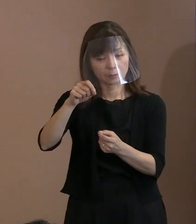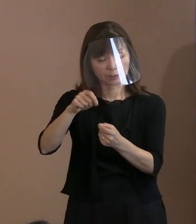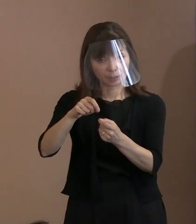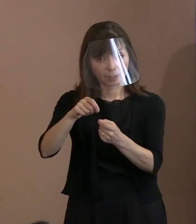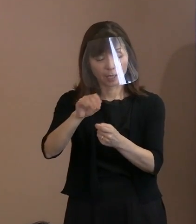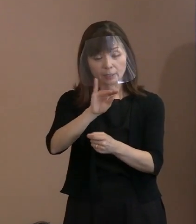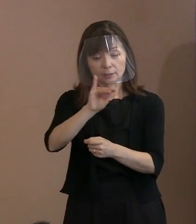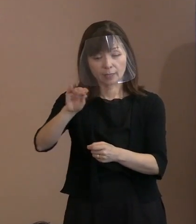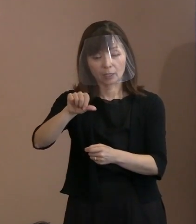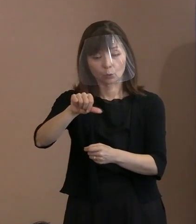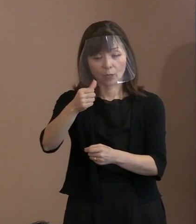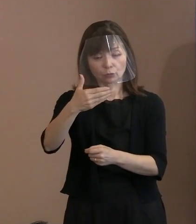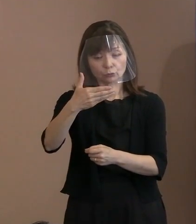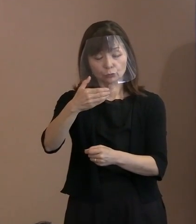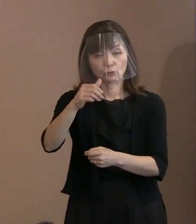1,595文字とかね｡